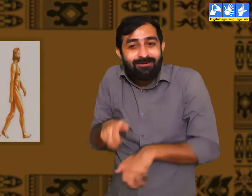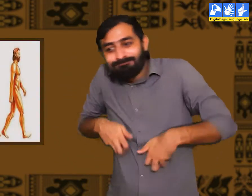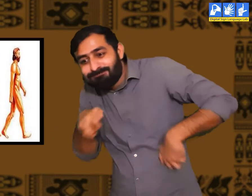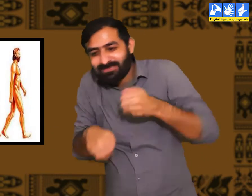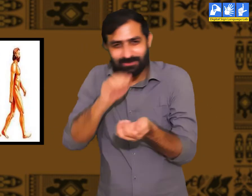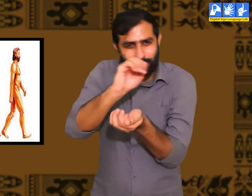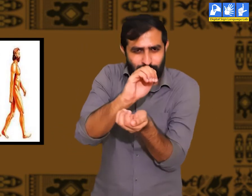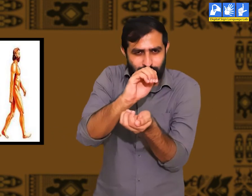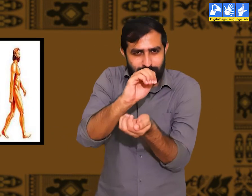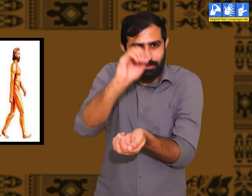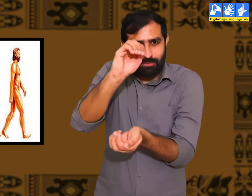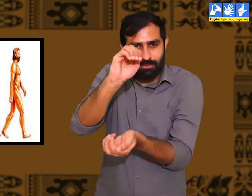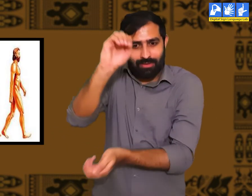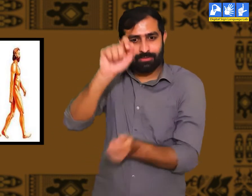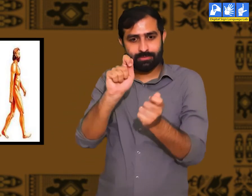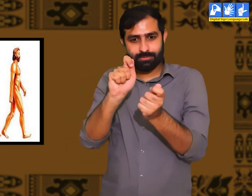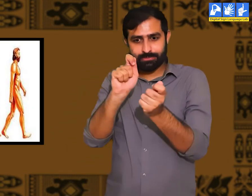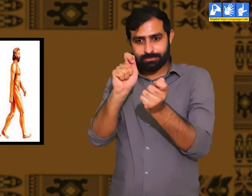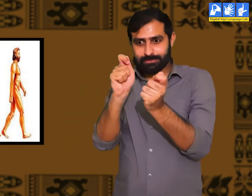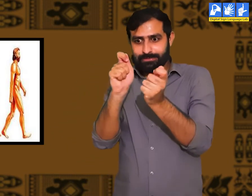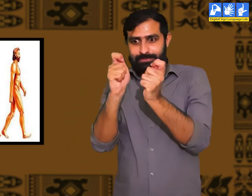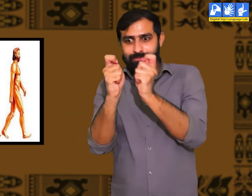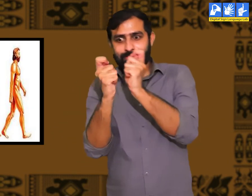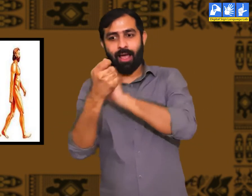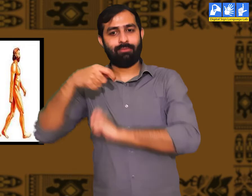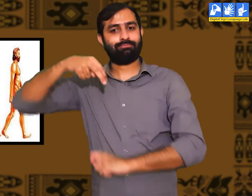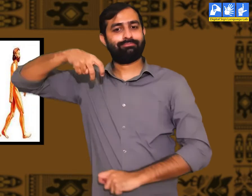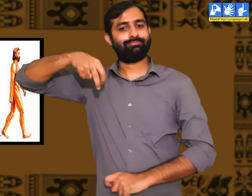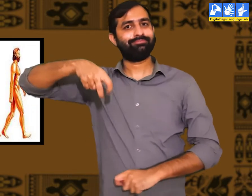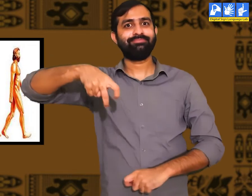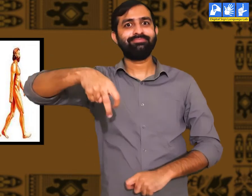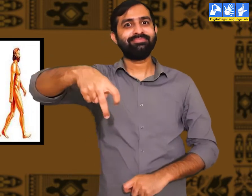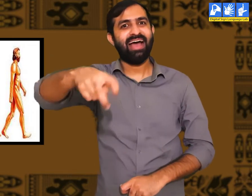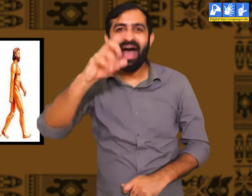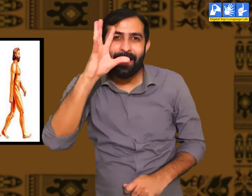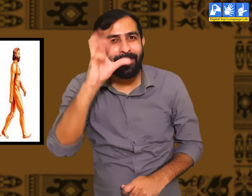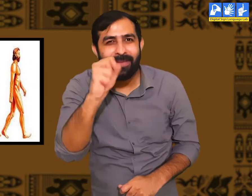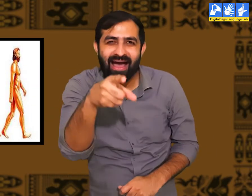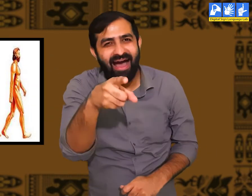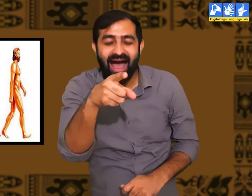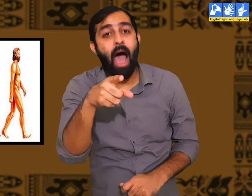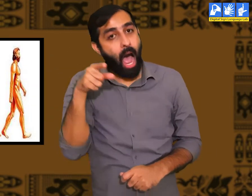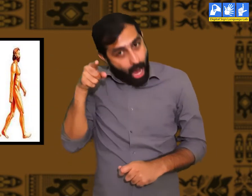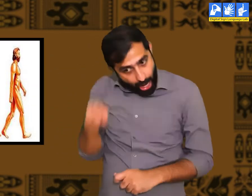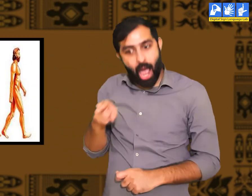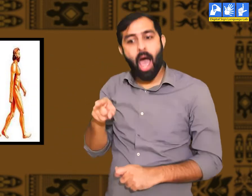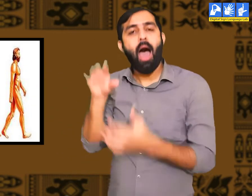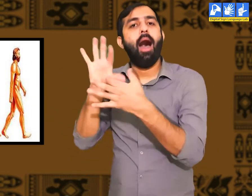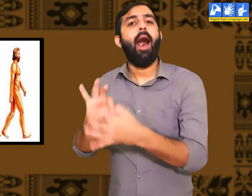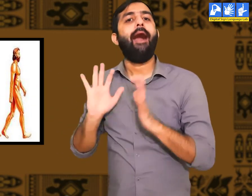आदि मानव वानर की भांति दिखाई पड़ते। उनके शरीर में धीरे-धीरे परिवर्तन आया फिर मानव जाती का विकास हुआ।